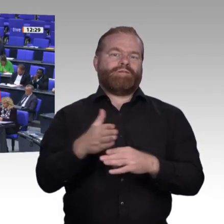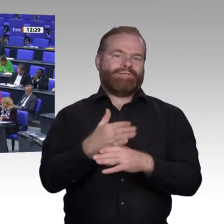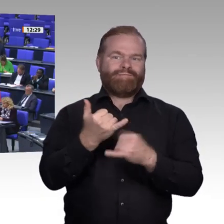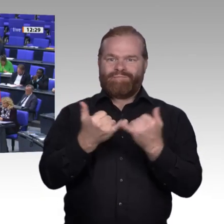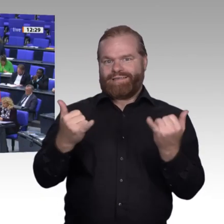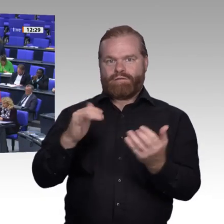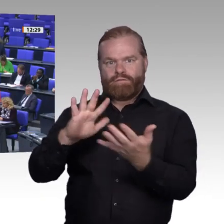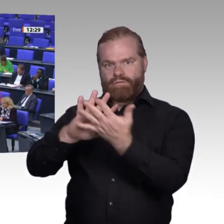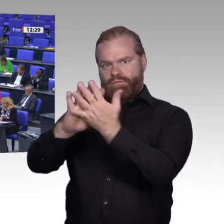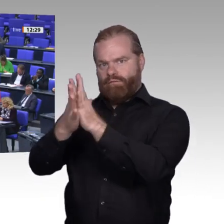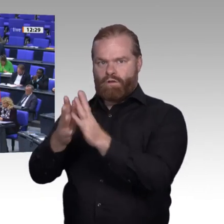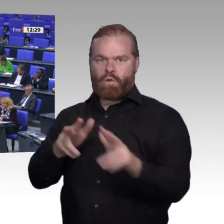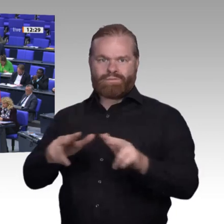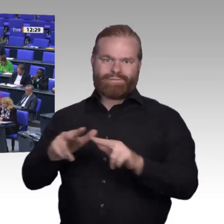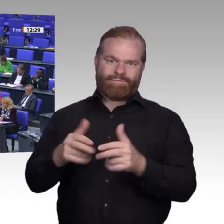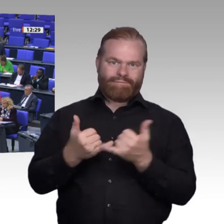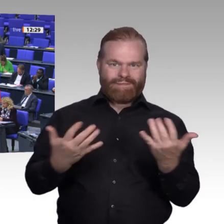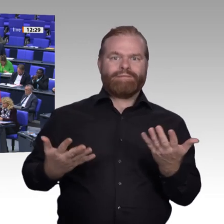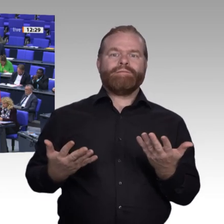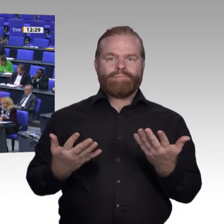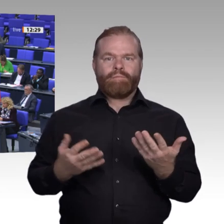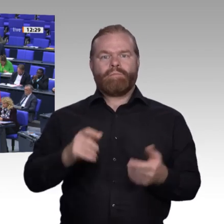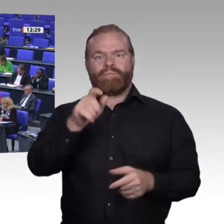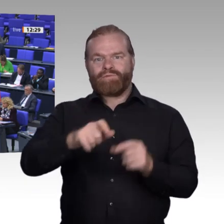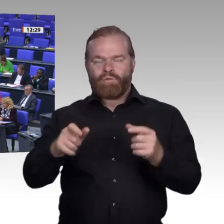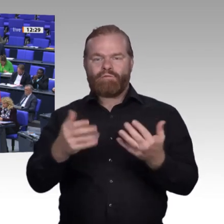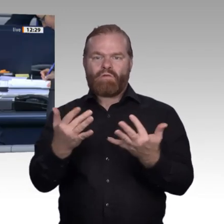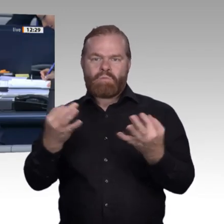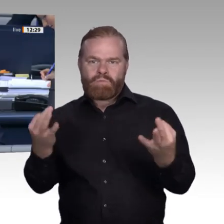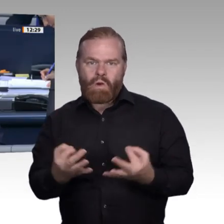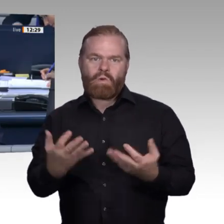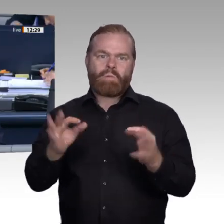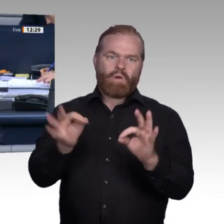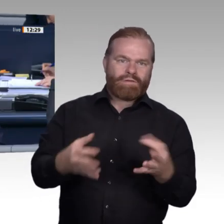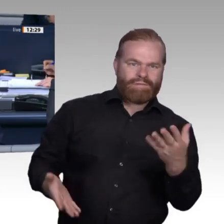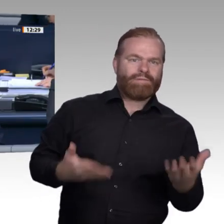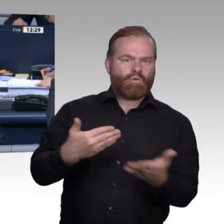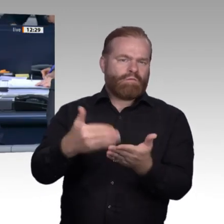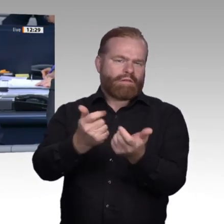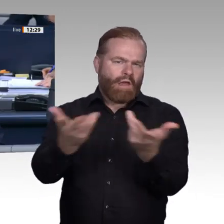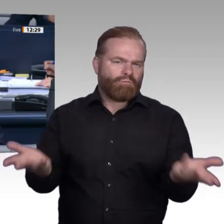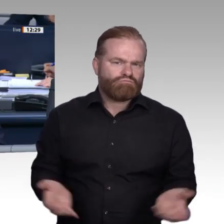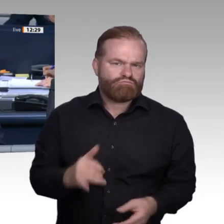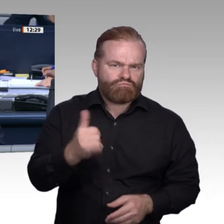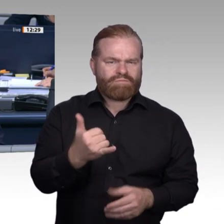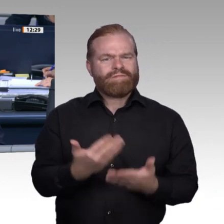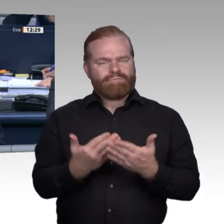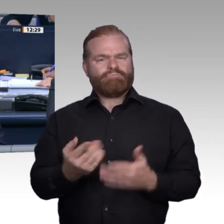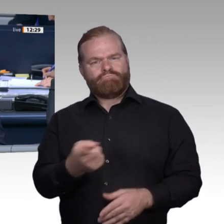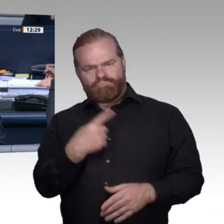Vielen Dank, Frau Kollegin Krellmann. – Nächste Rednerin ist für die CDU/CSU-Fraktion die Kollegin Antje Lezius.